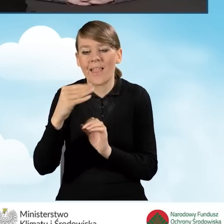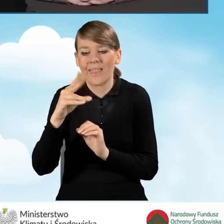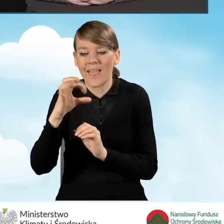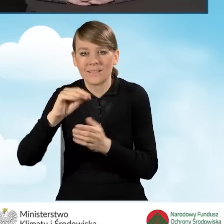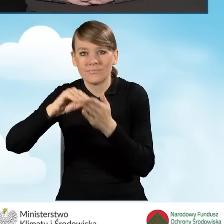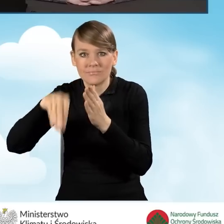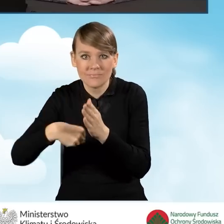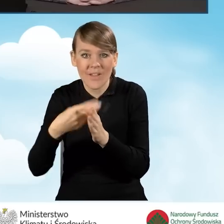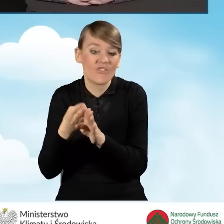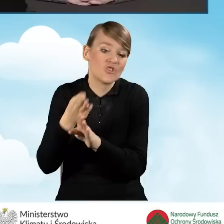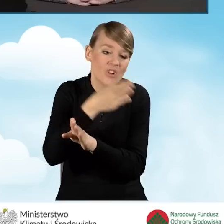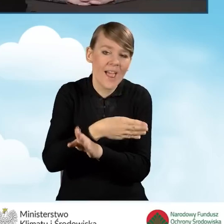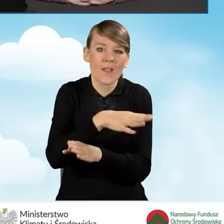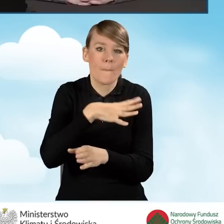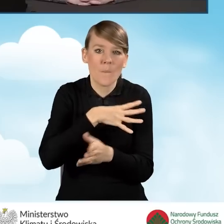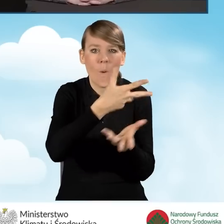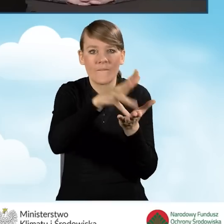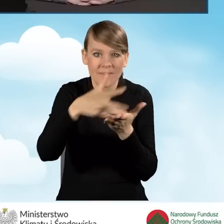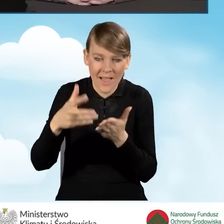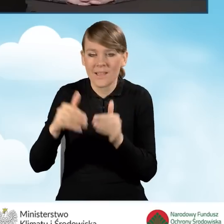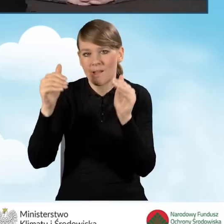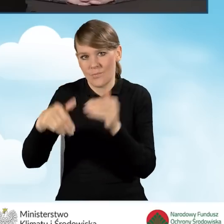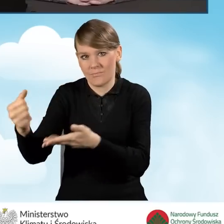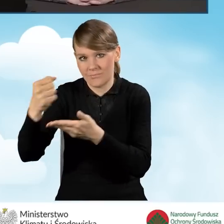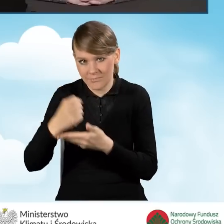I dokładnie taka sama zasada, że 8 tysięcy złotych powinno zostać